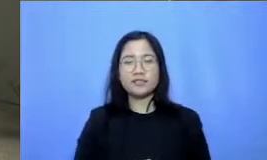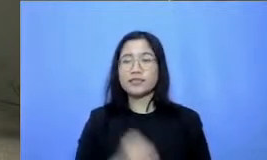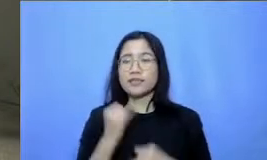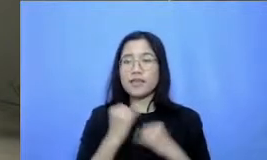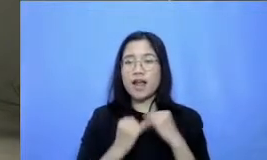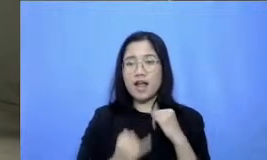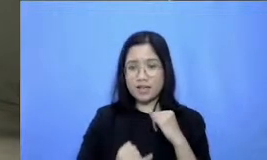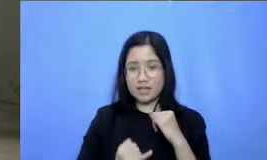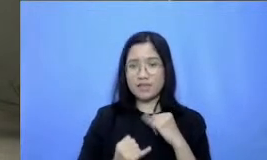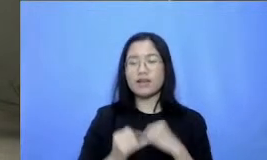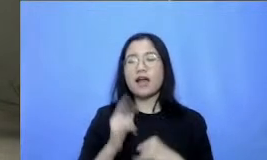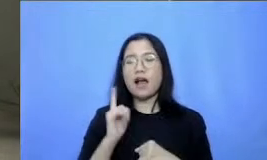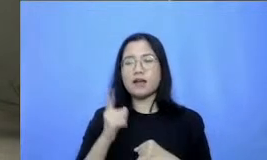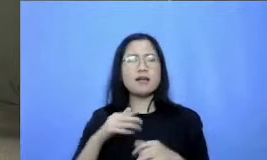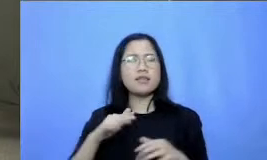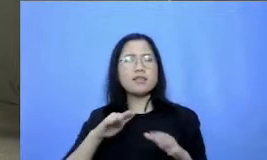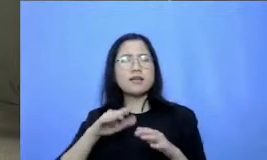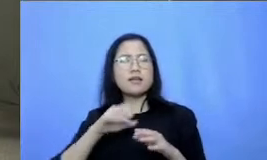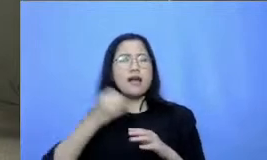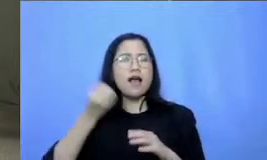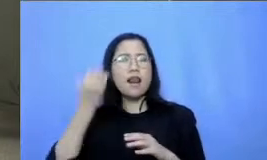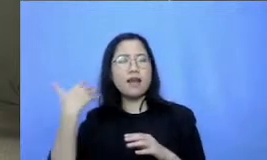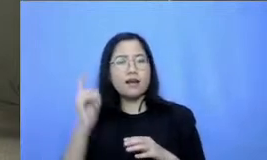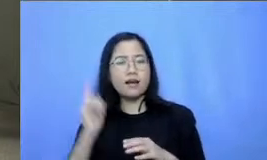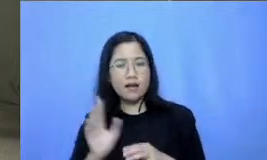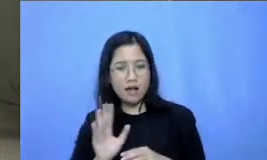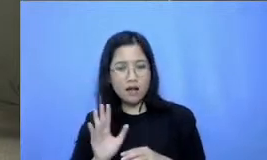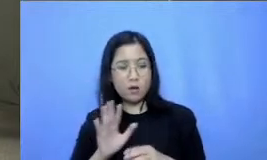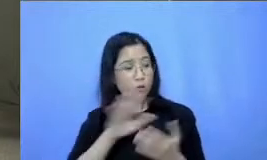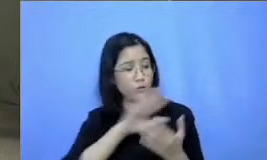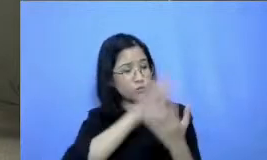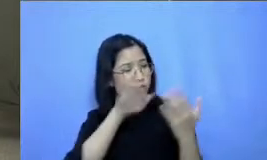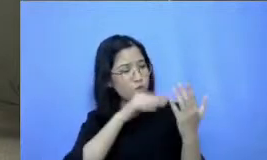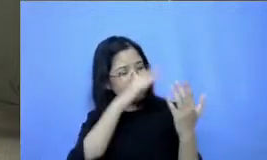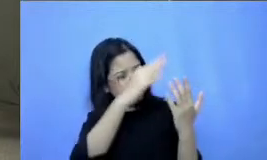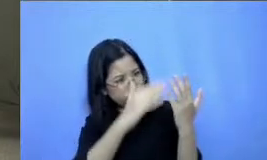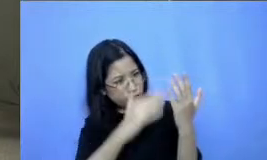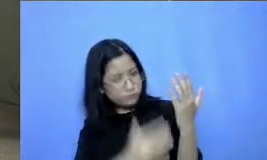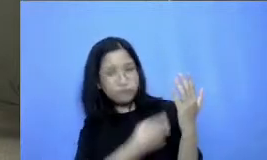yang ketinggalan ya nih oke sudah semua ya berarti ya kita ketemu lagi minggu depannya